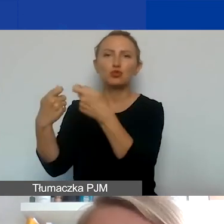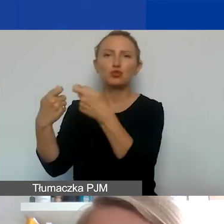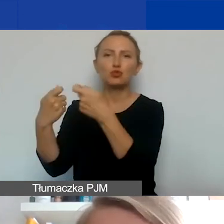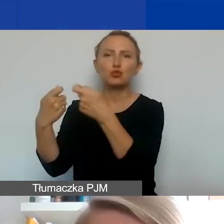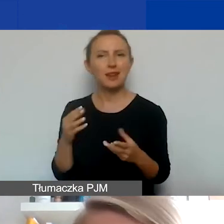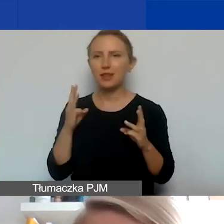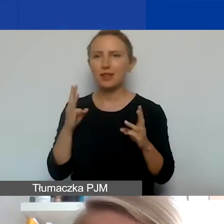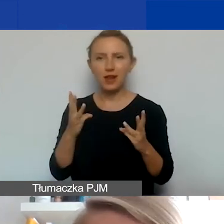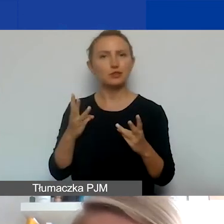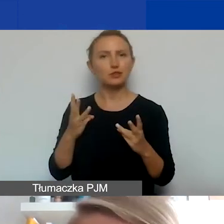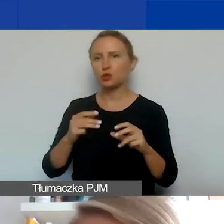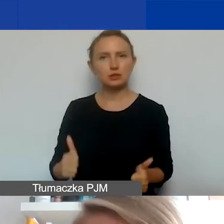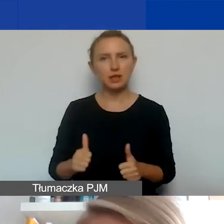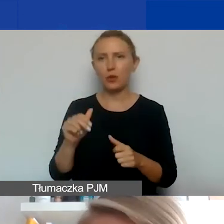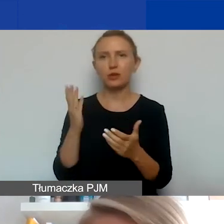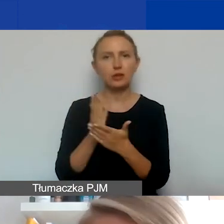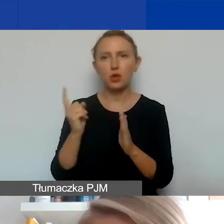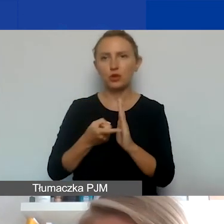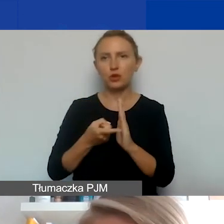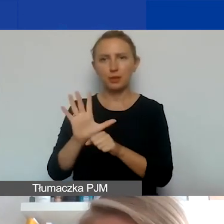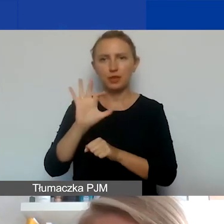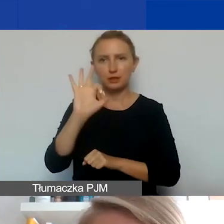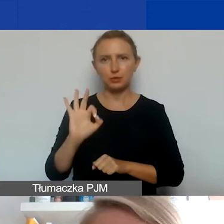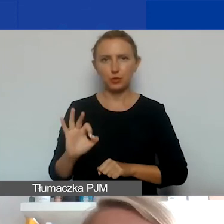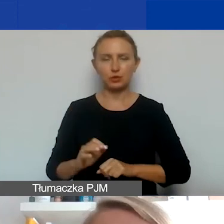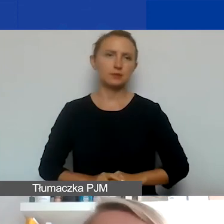w taki projekt będzie zaangażowanych.